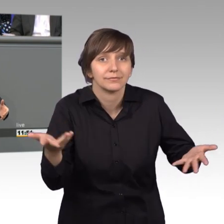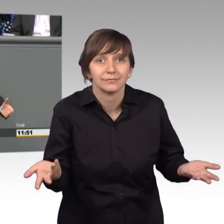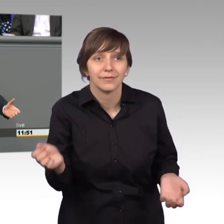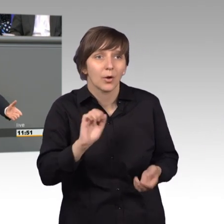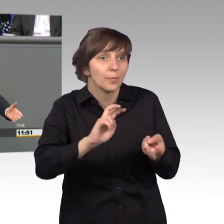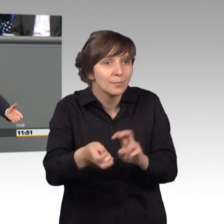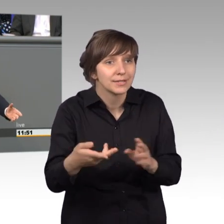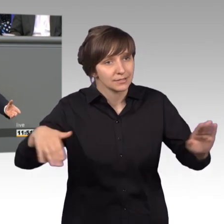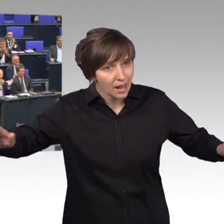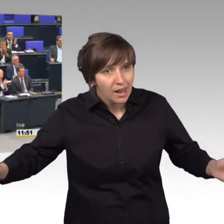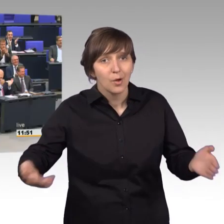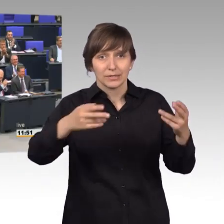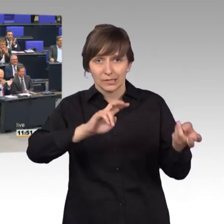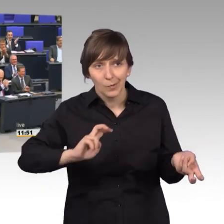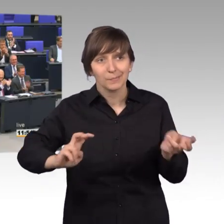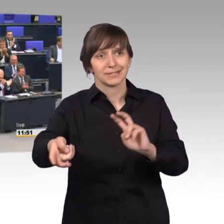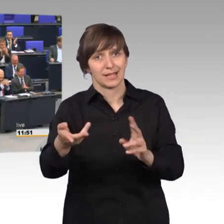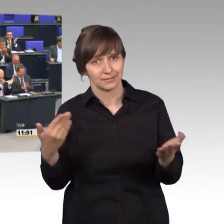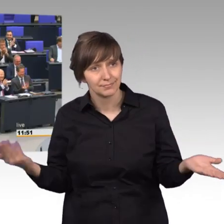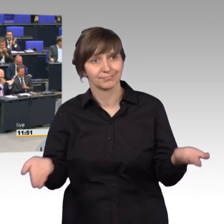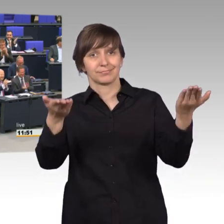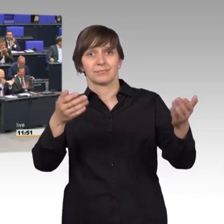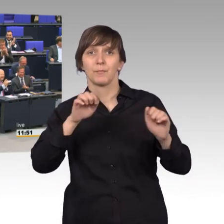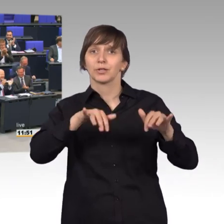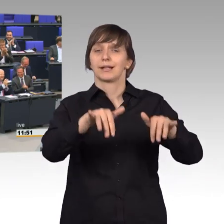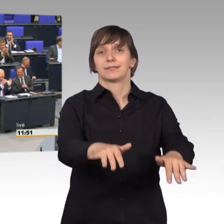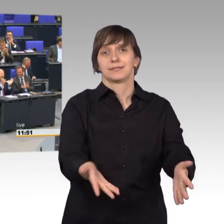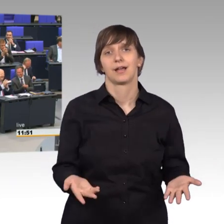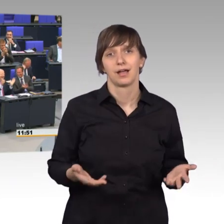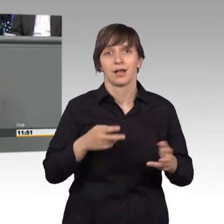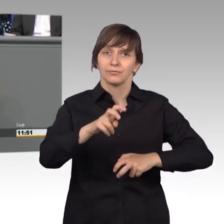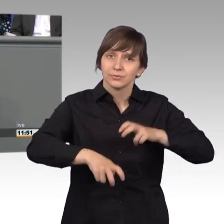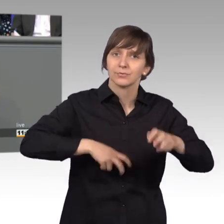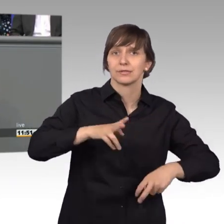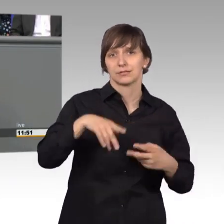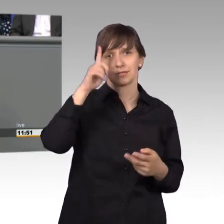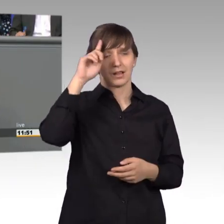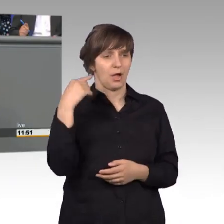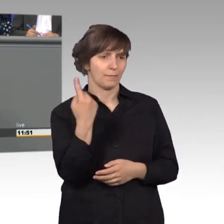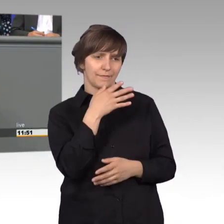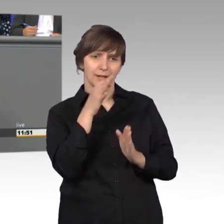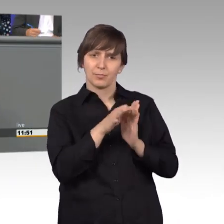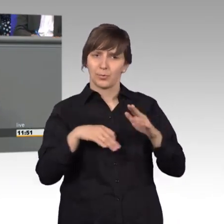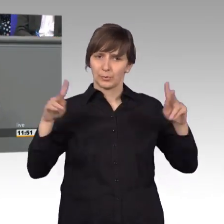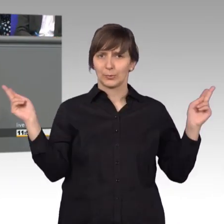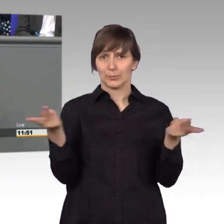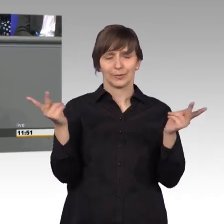[Rednerwechsel] lasst es uns machen, die Möglichkeit besteht. Ich glaube wir sind da in vielen Punkten sehr einig und jetzt zu guter Letzt -